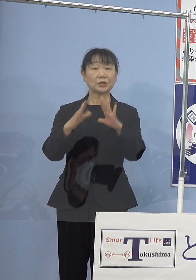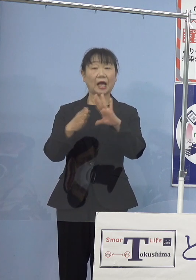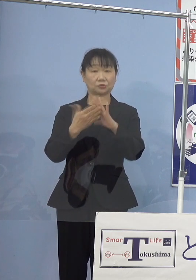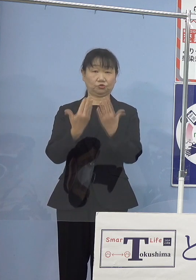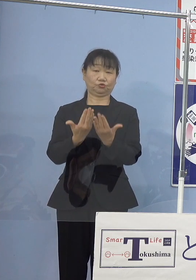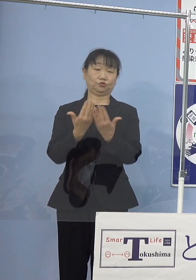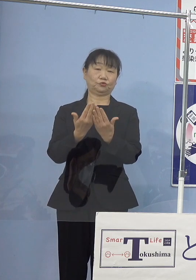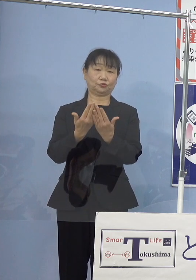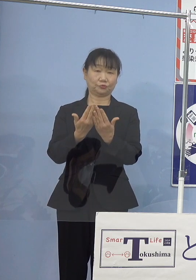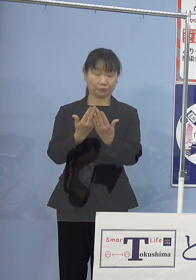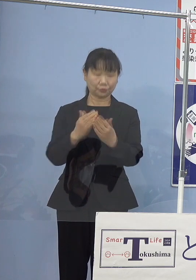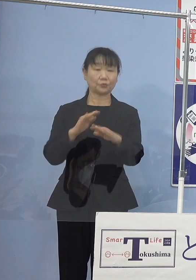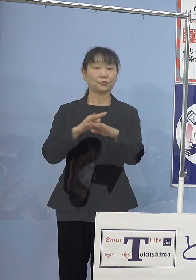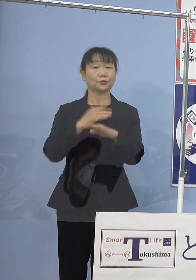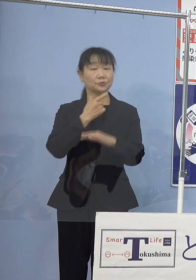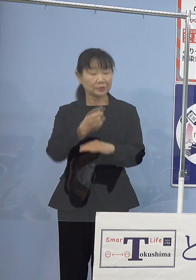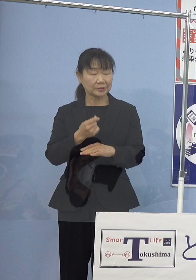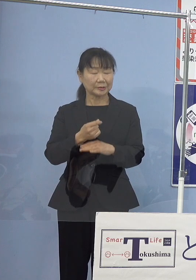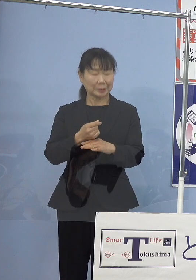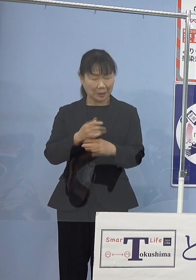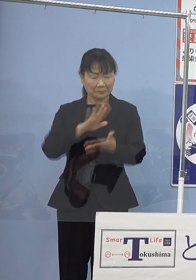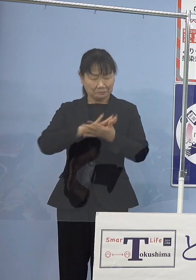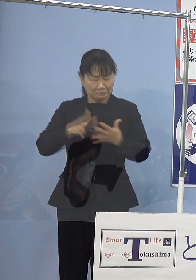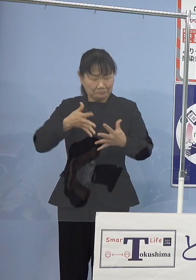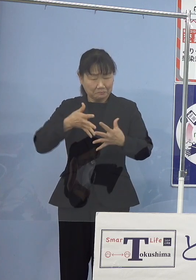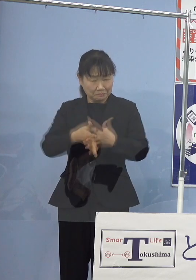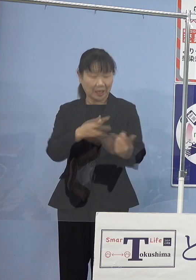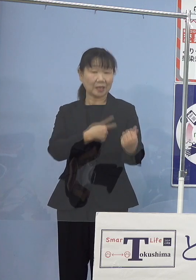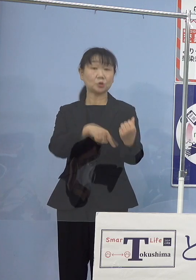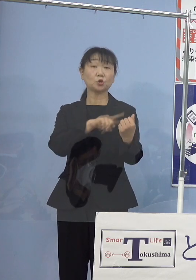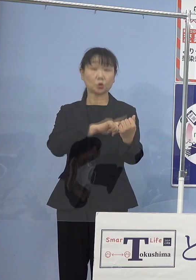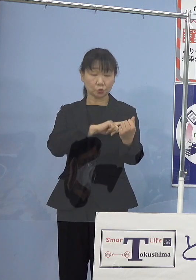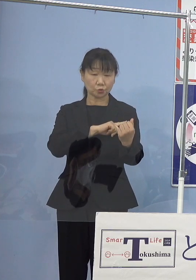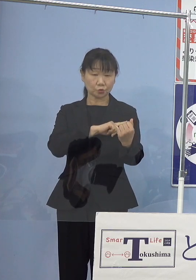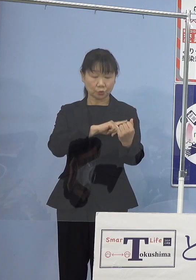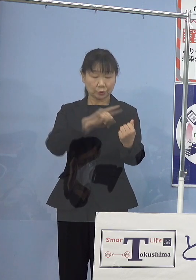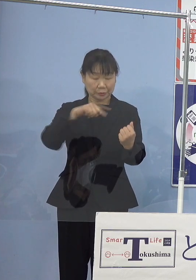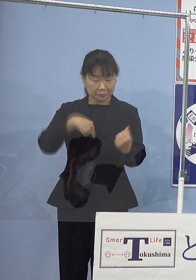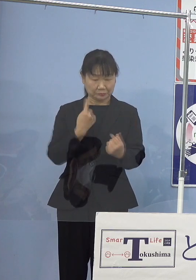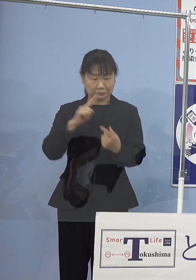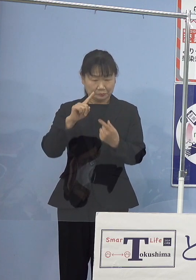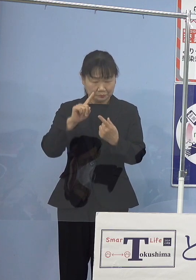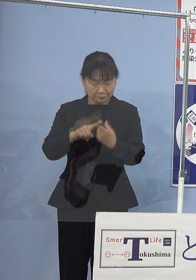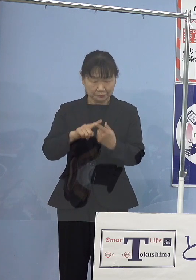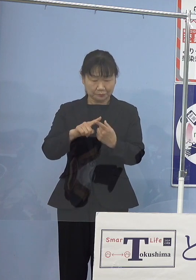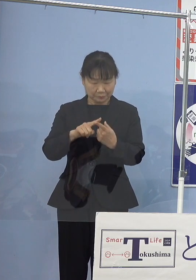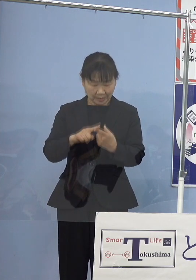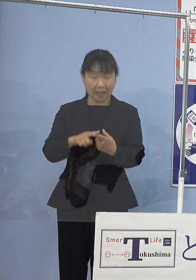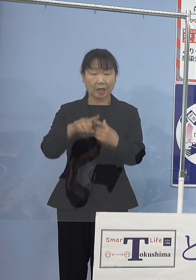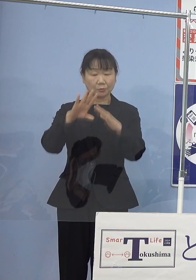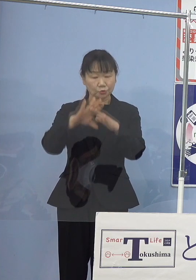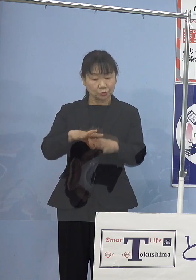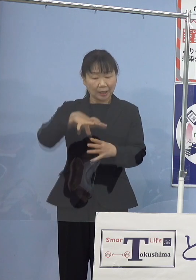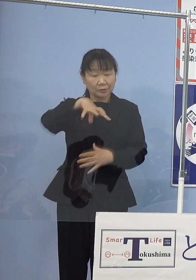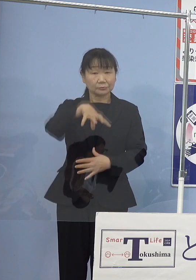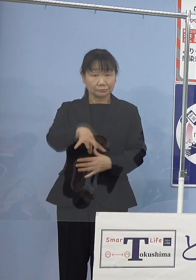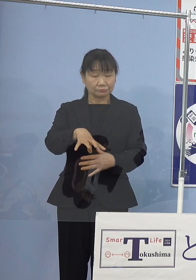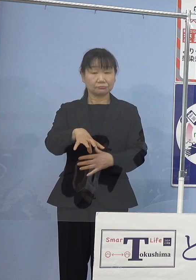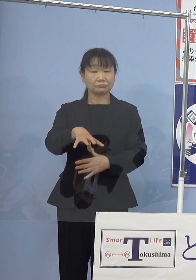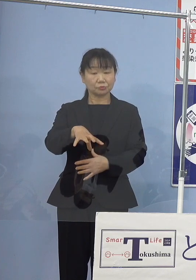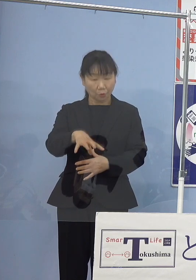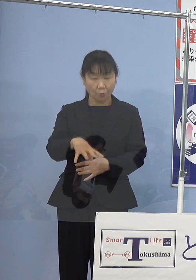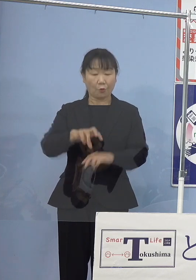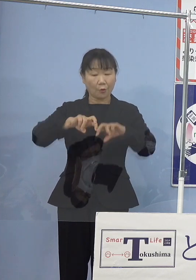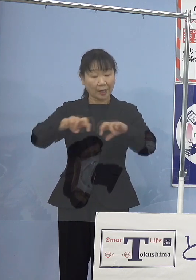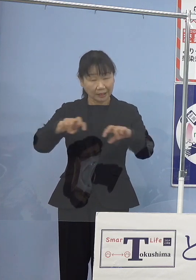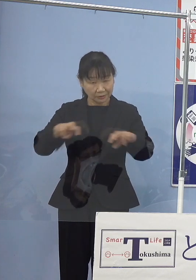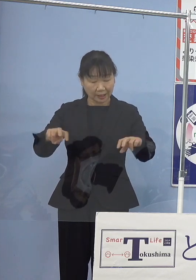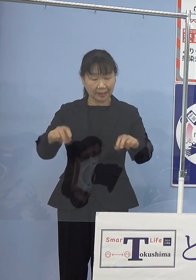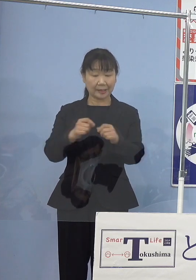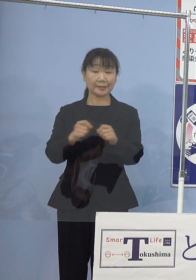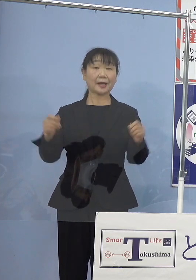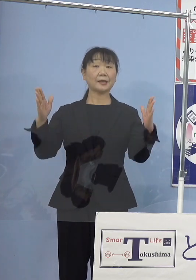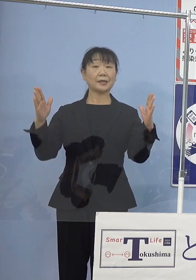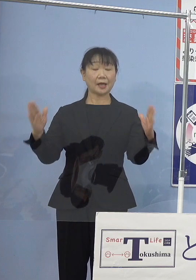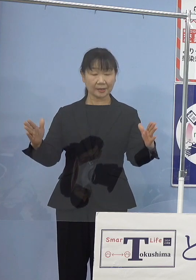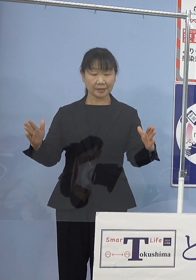透徹した洞察力、独自の文学領域を開拓され 長年にわたり文壇を代表する作家として